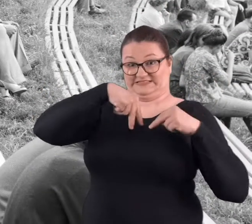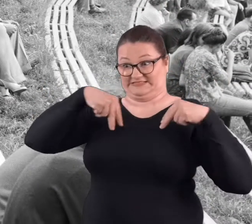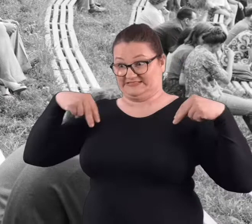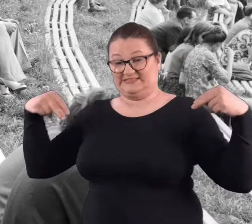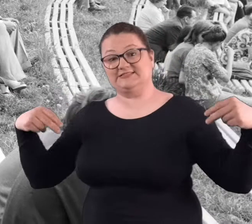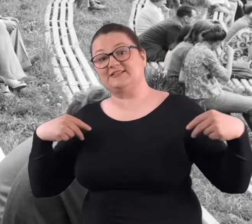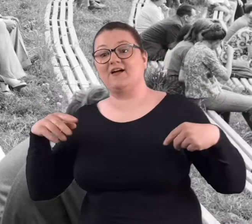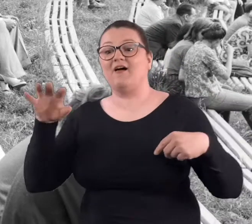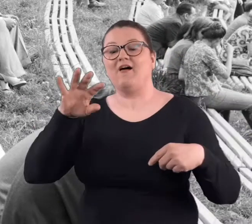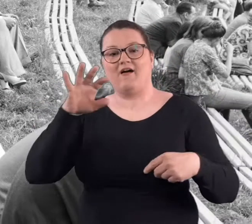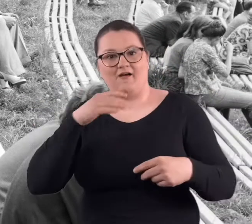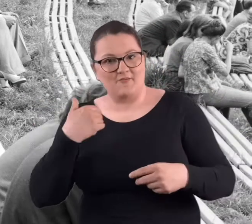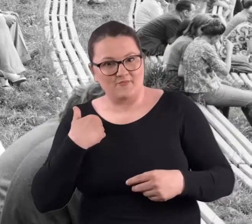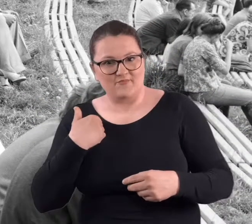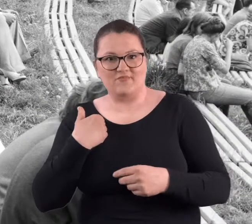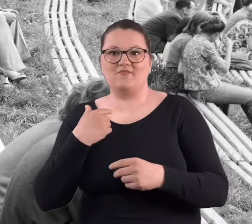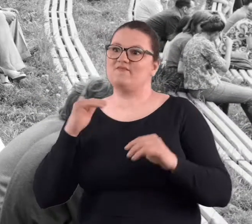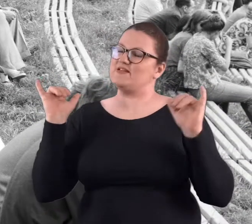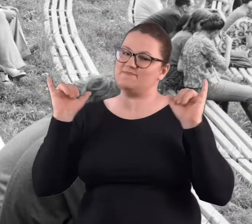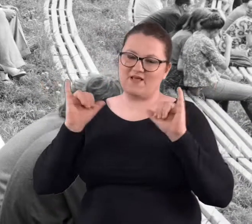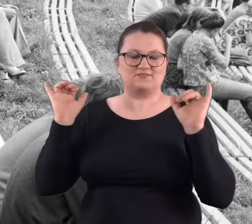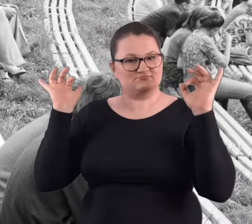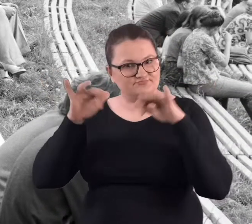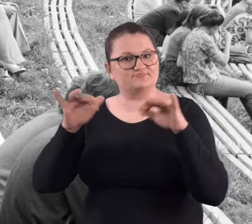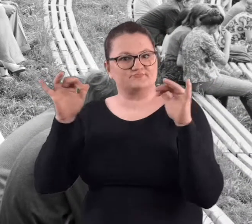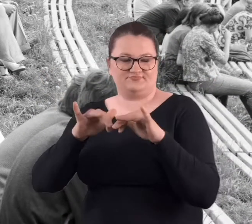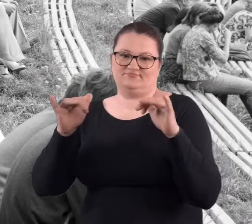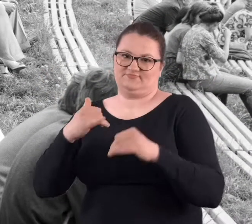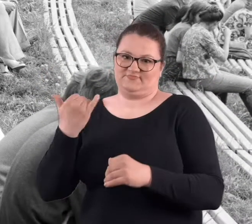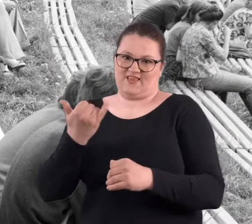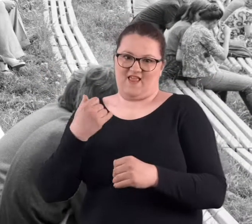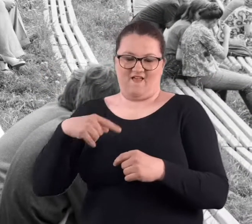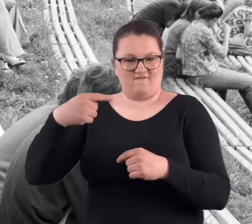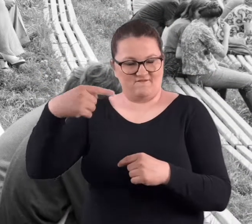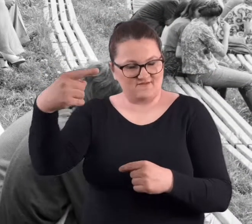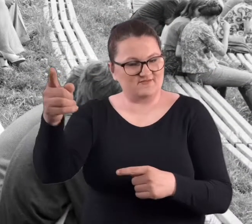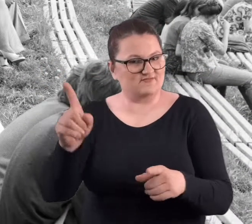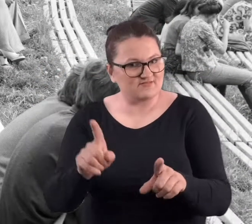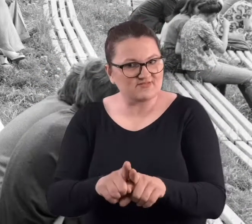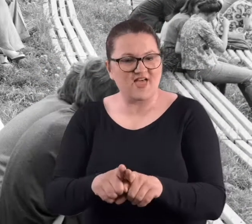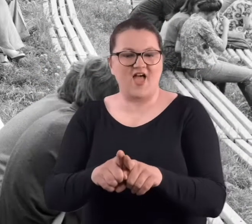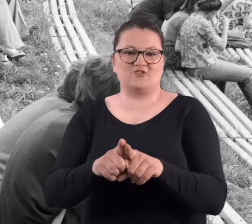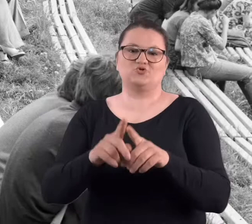na górze stali ludzie tam, nad tymi barierkami i zresztą każdej późniejszej imprezy też.